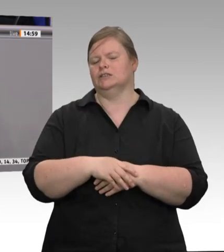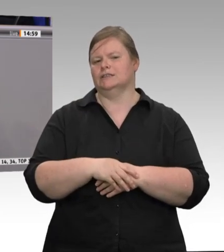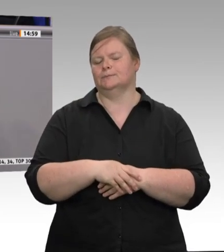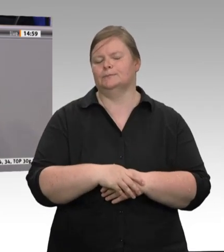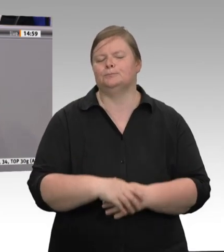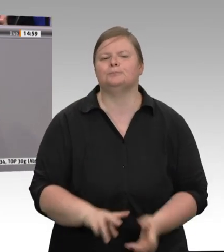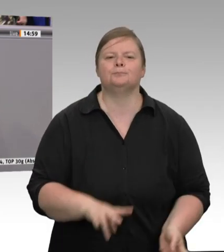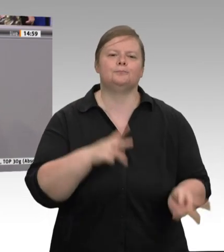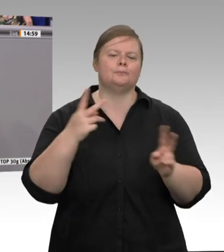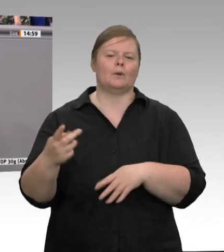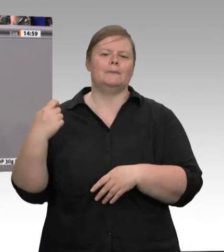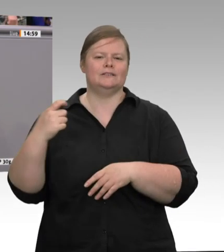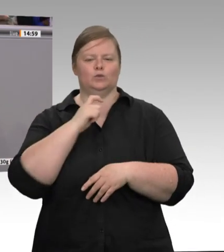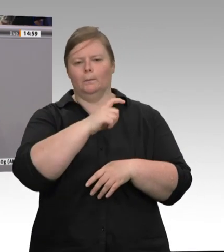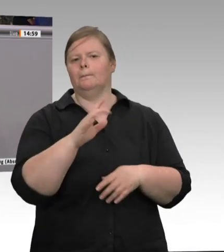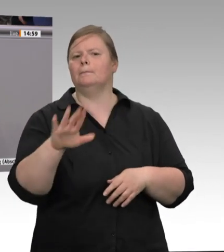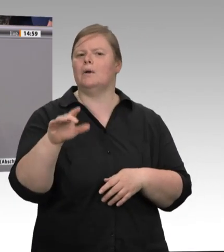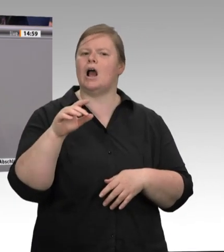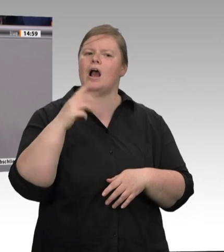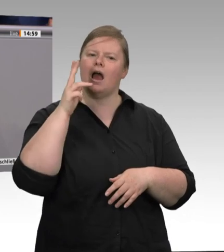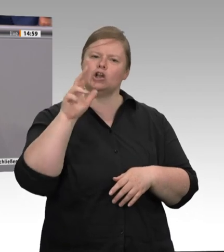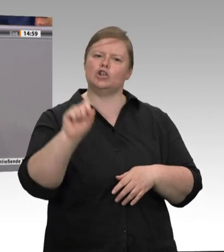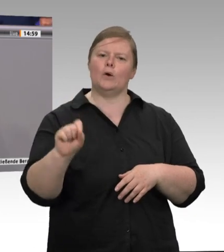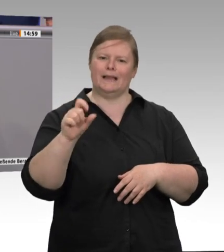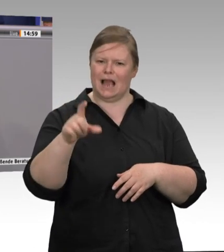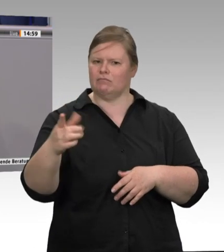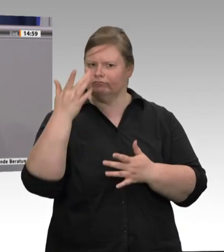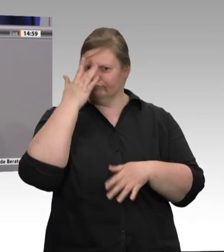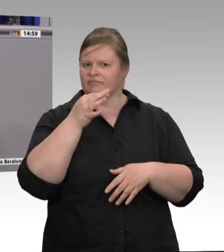Nein, nein, wir spielen nichts runter. Ein Blick auf die Realität und auf die